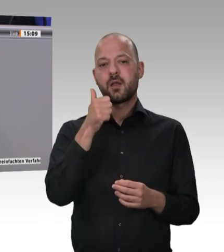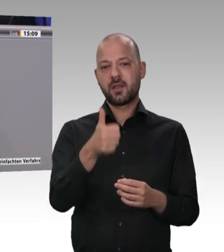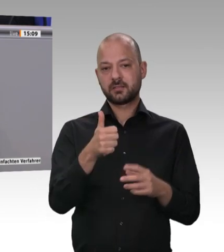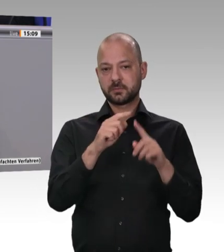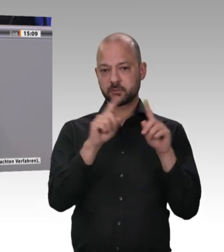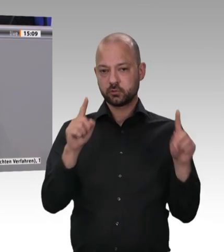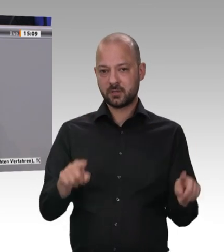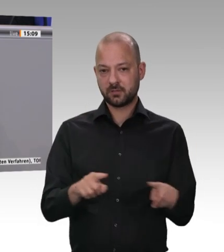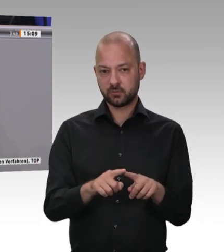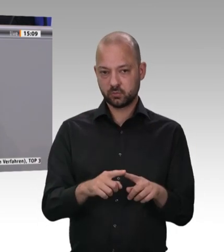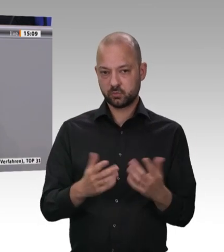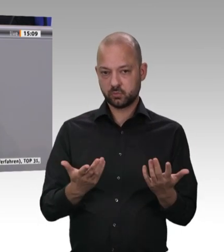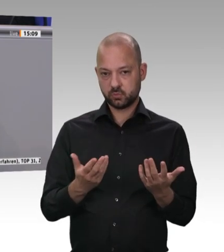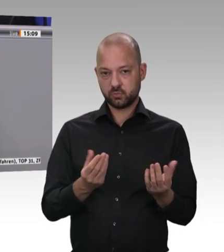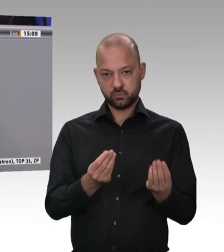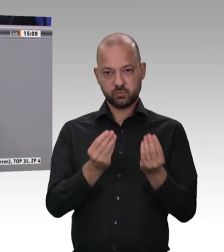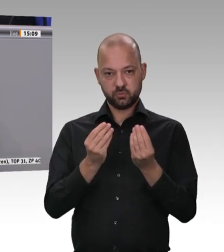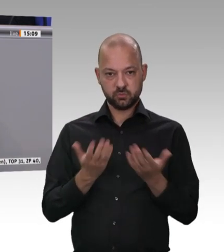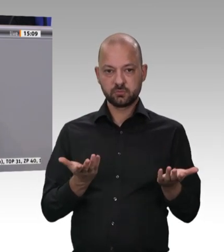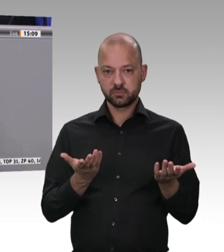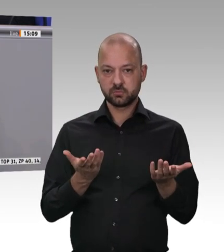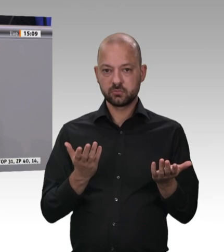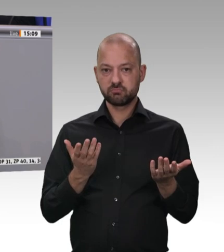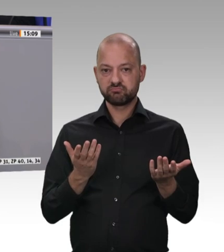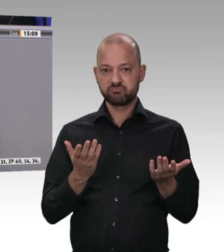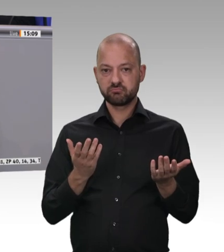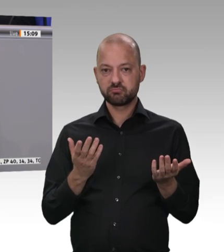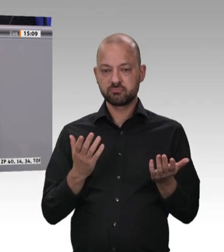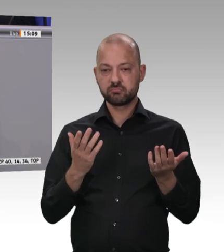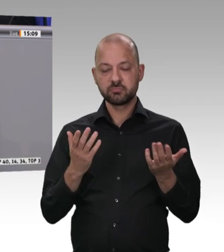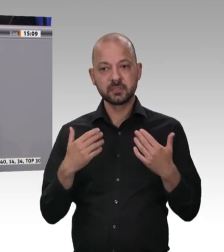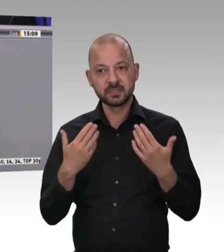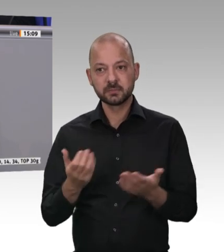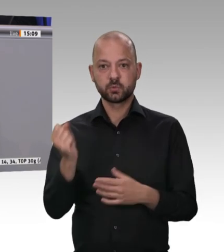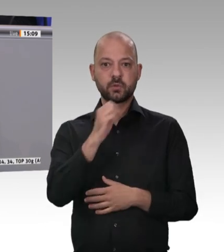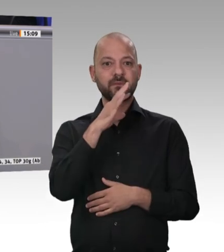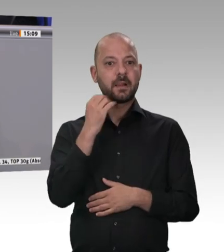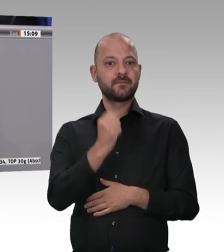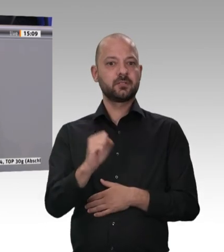und zu arbeiten. Ich bin überzeugt, dass wir dafür eine gute Grundlage haben.